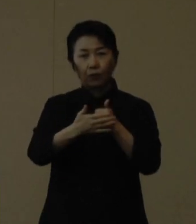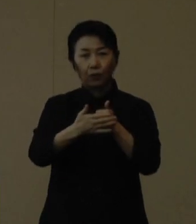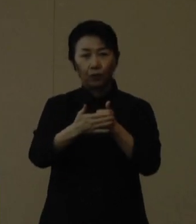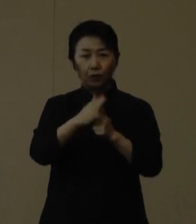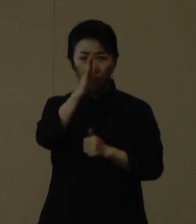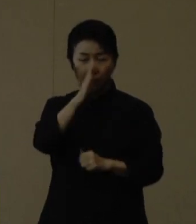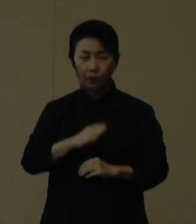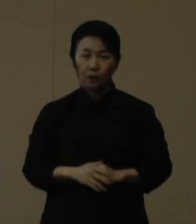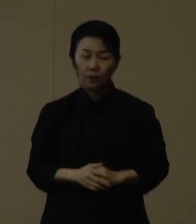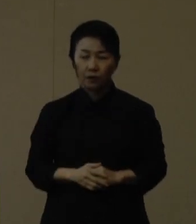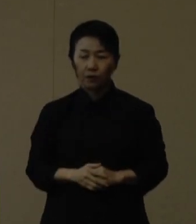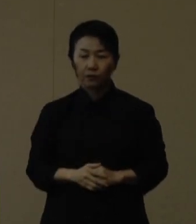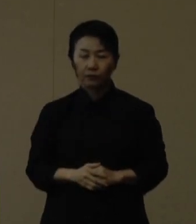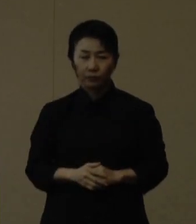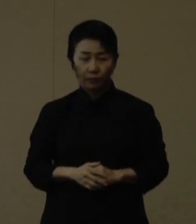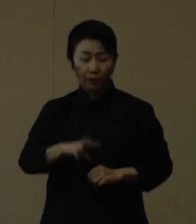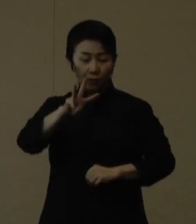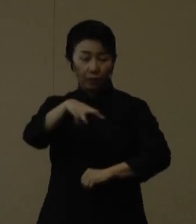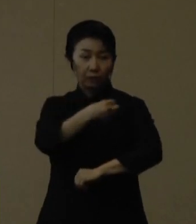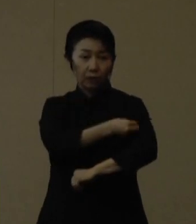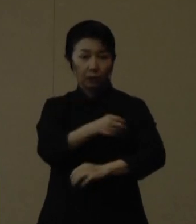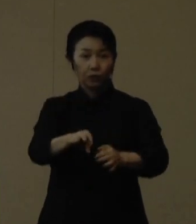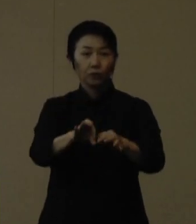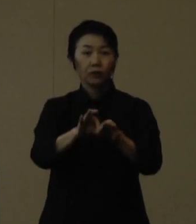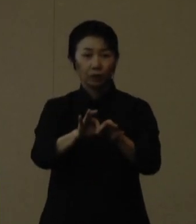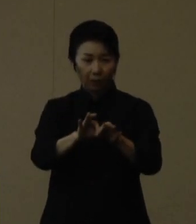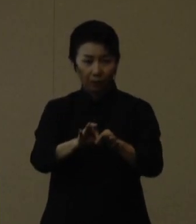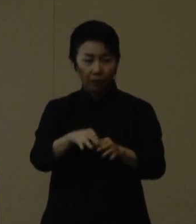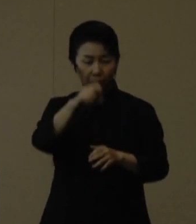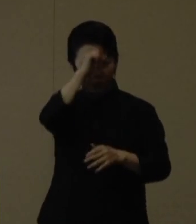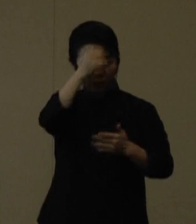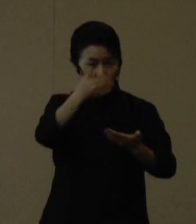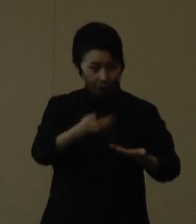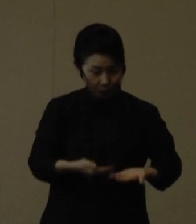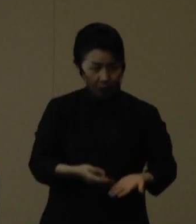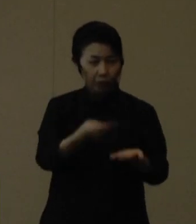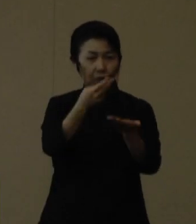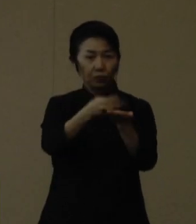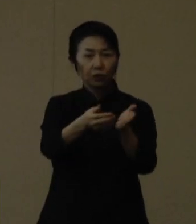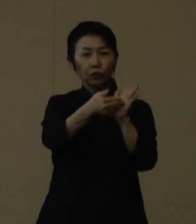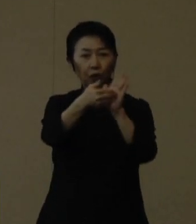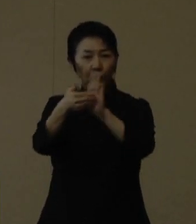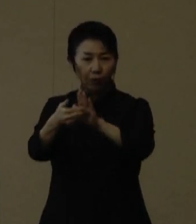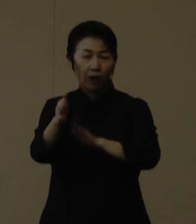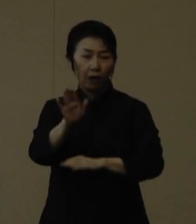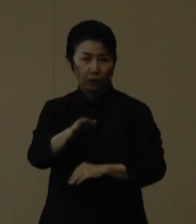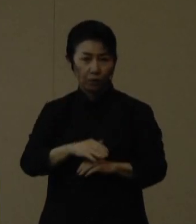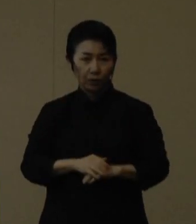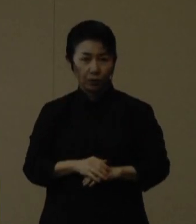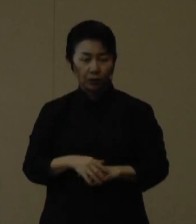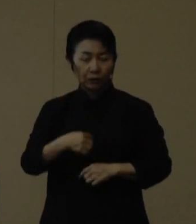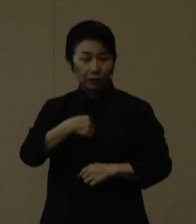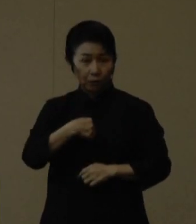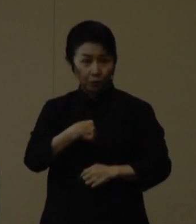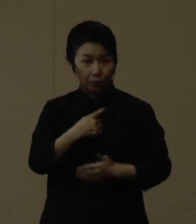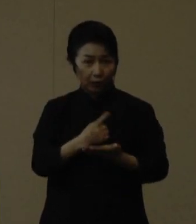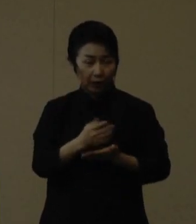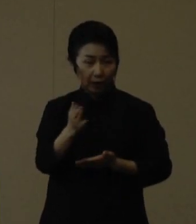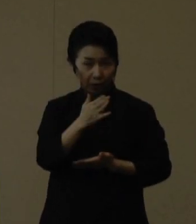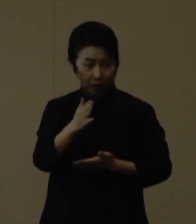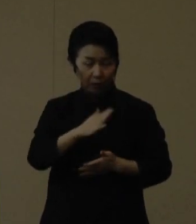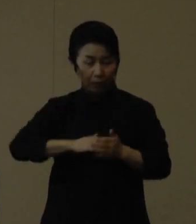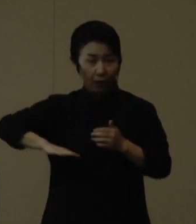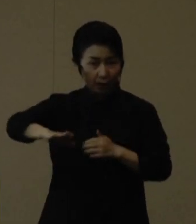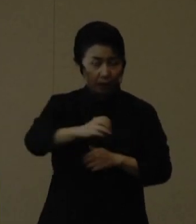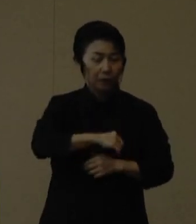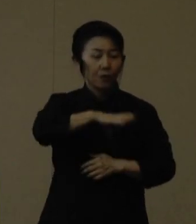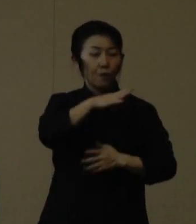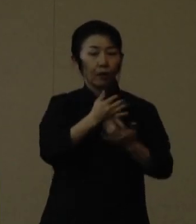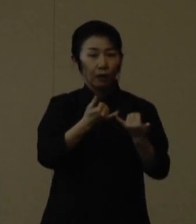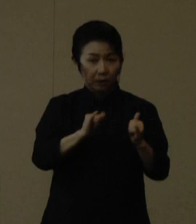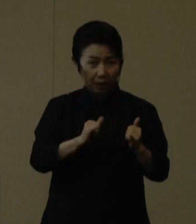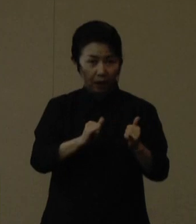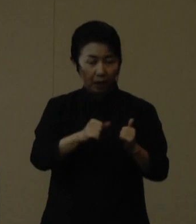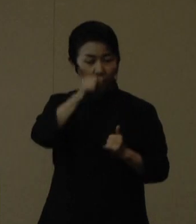ワクチン接種は、重症化や入院予防効果等が期待されております。ご自身や周りの方、特に高齢者等ハイリスク者のためにも、